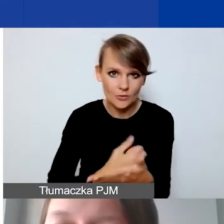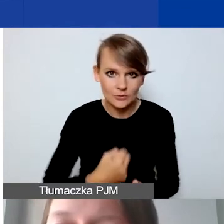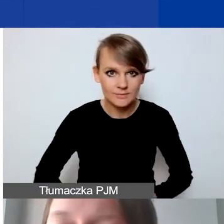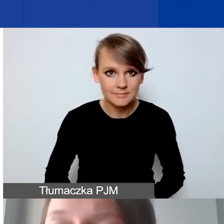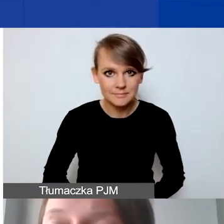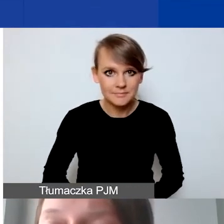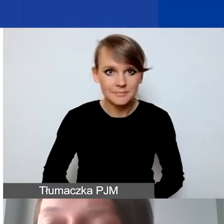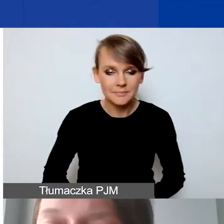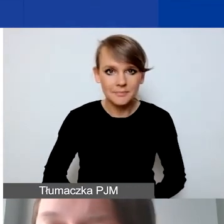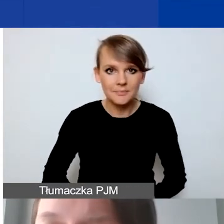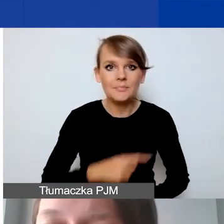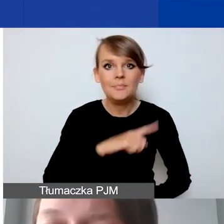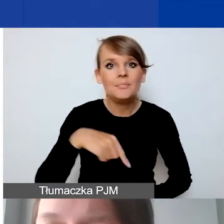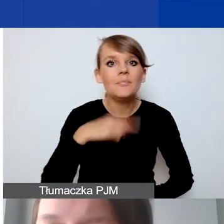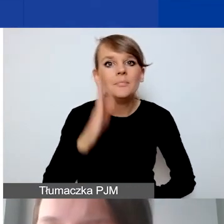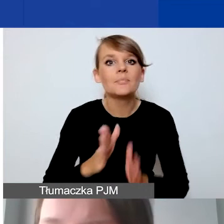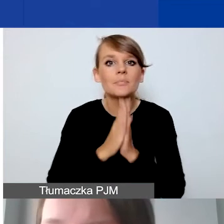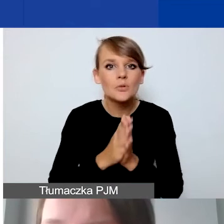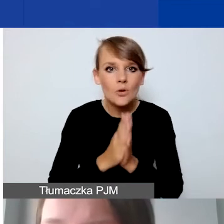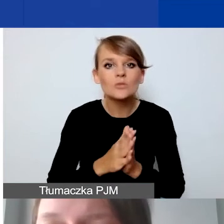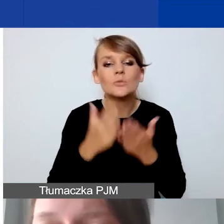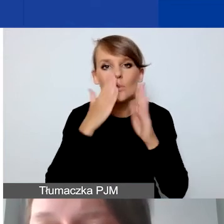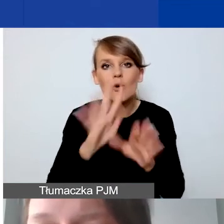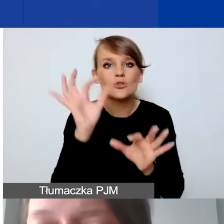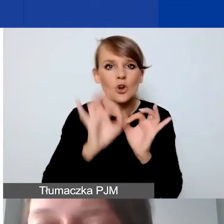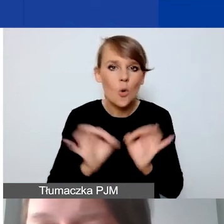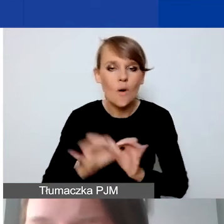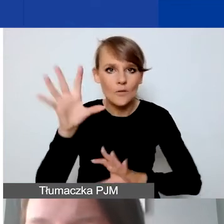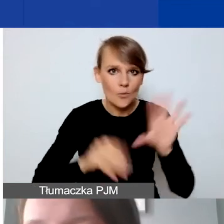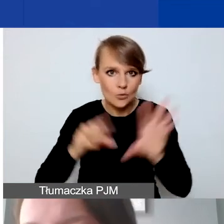Prosimy o przedstawienie szczegółowego budżetu tak, żeby on był realistyczny,